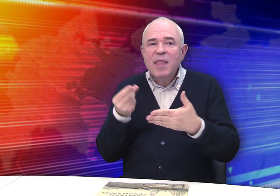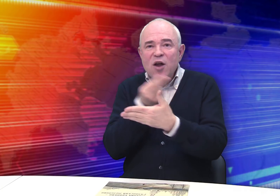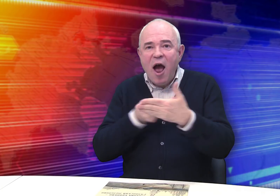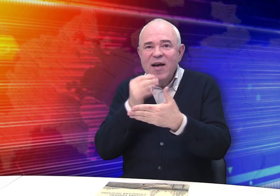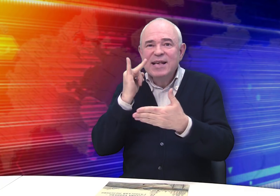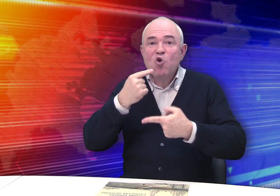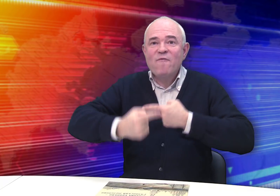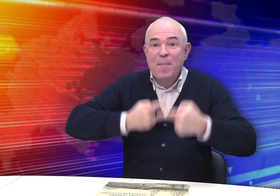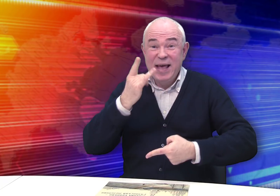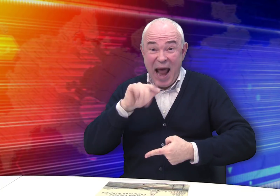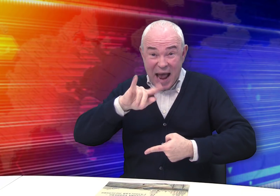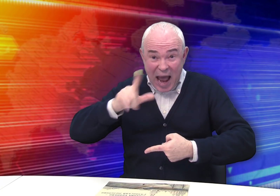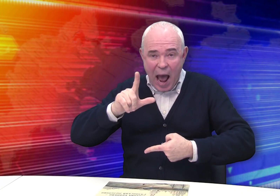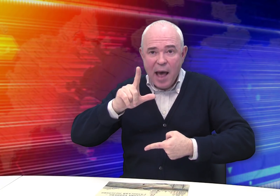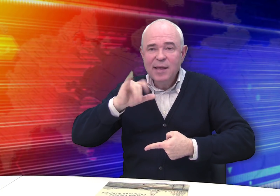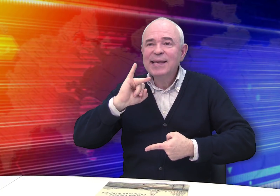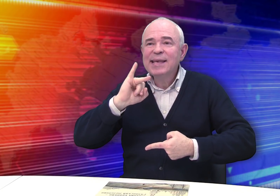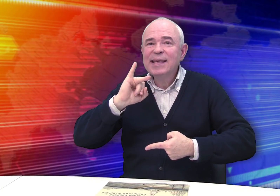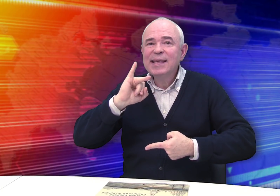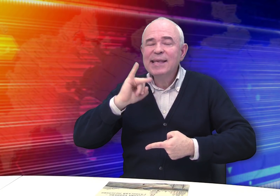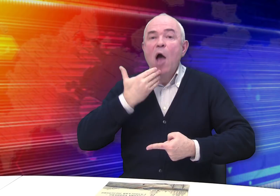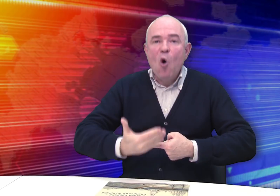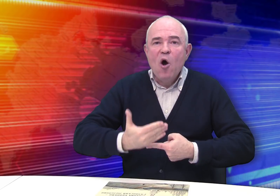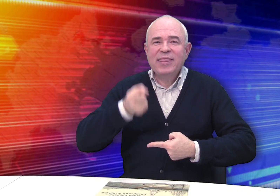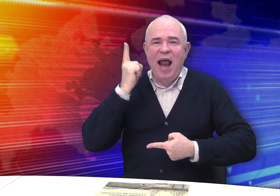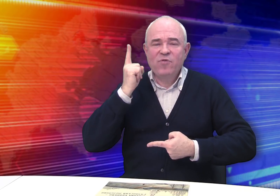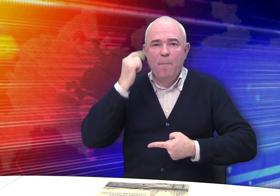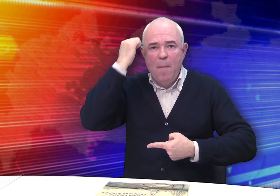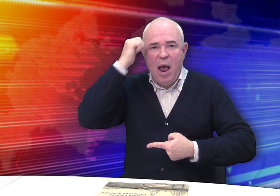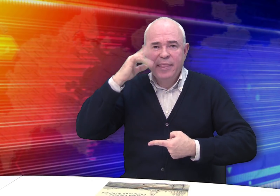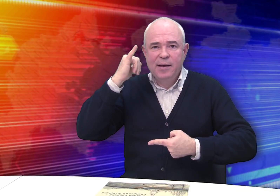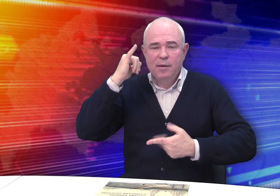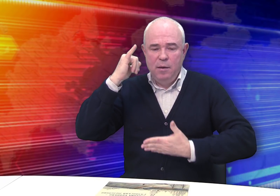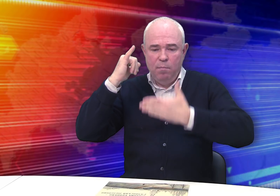и современную жизнь города, и его древние памятники.